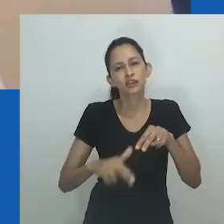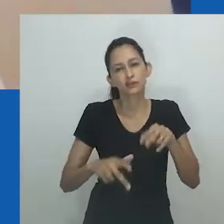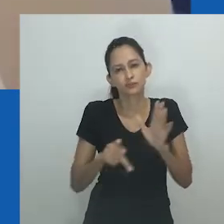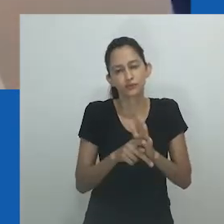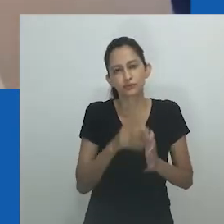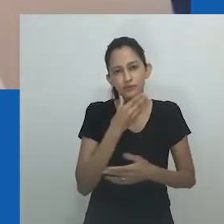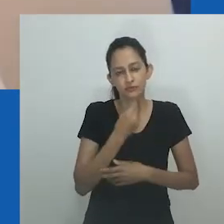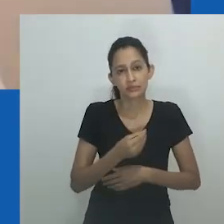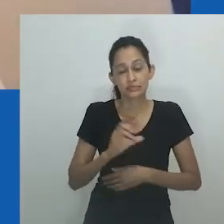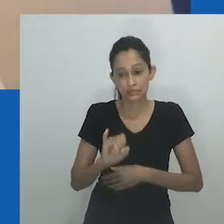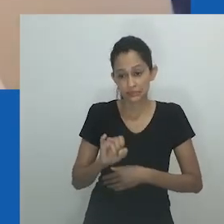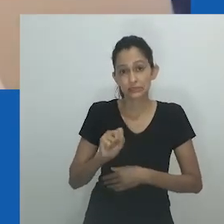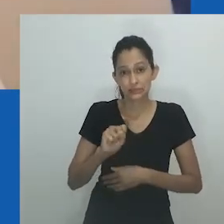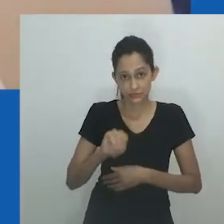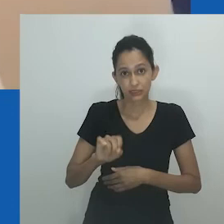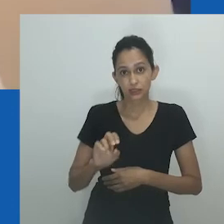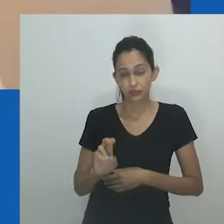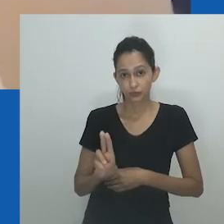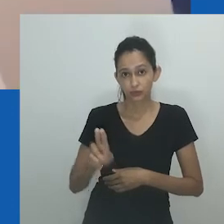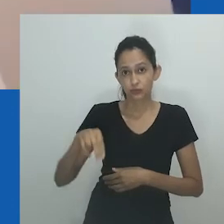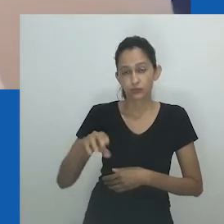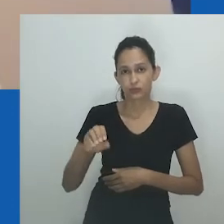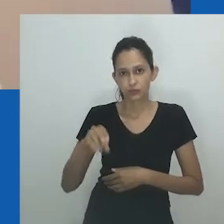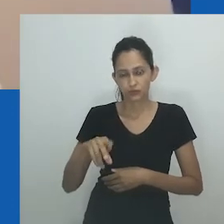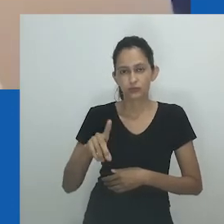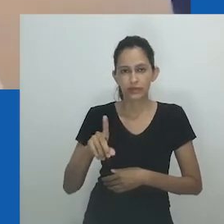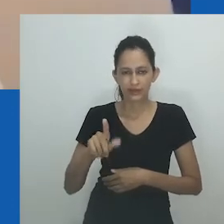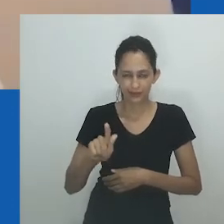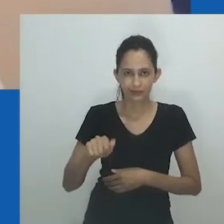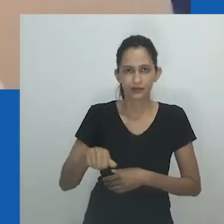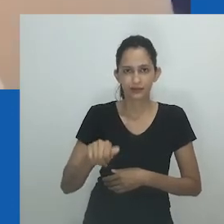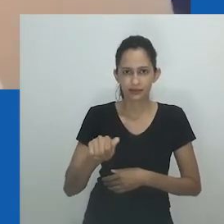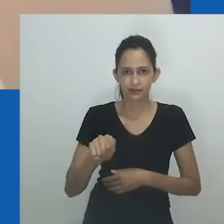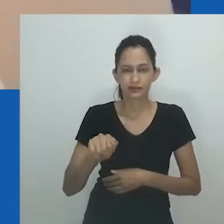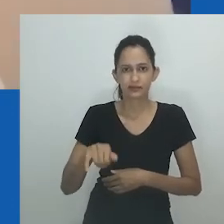pode-se argumentar que mulheres que têm prática de mesmo sexo, não são apenas mal compreendidas socialmente,